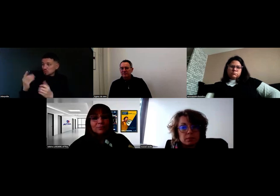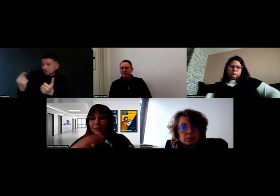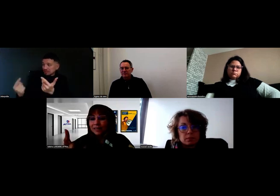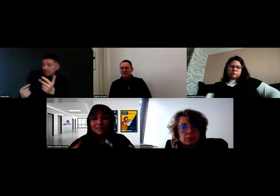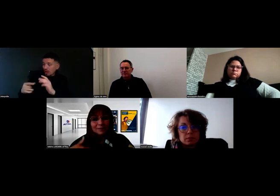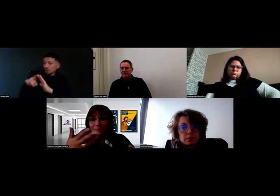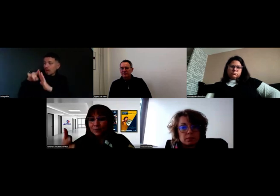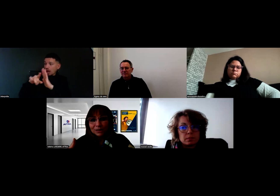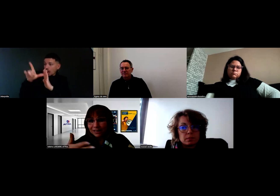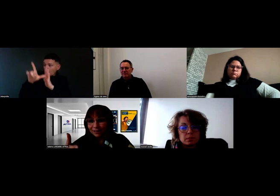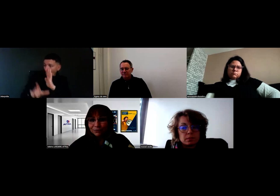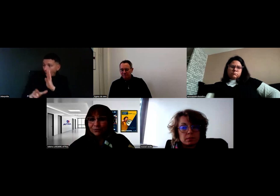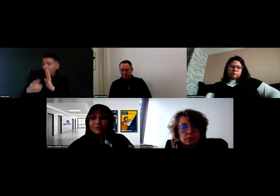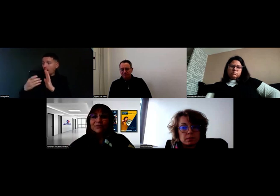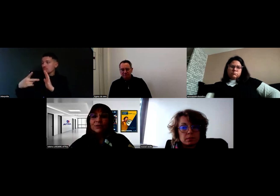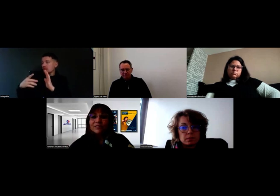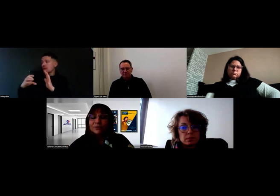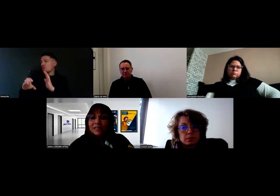Même arrêté, même PECF, que l'on avait fait aussi avec Will.